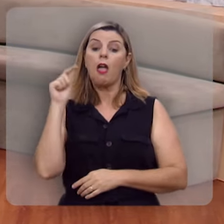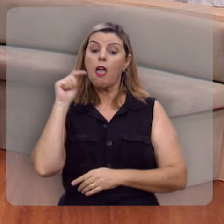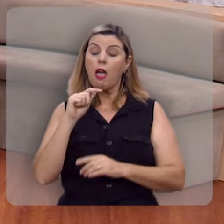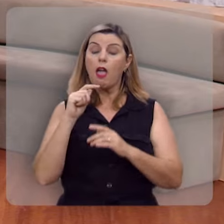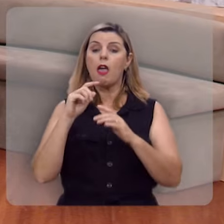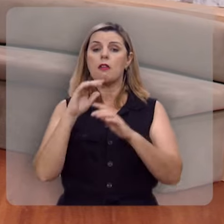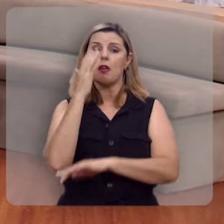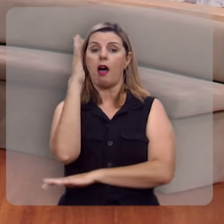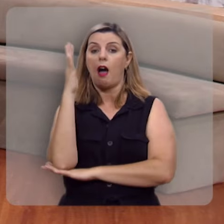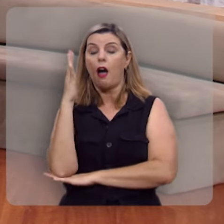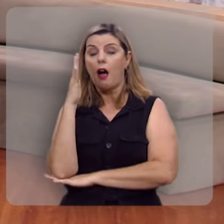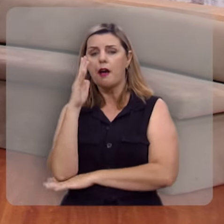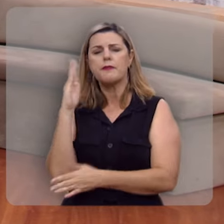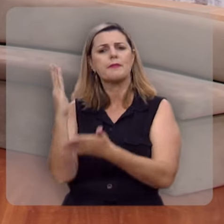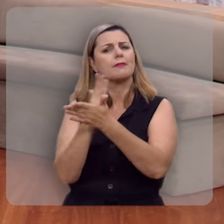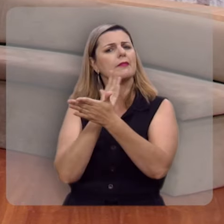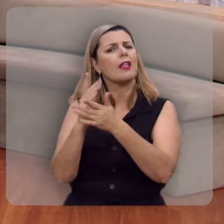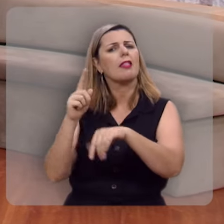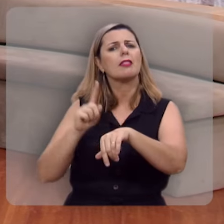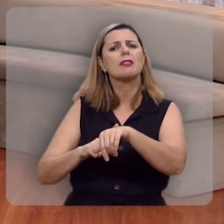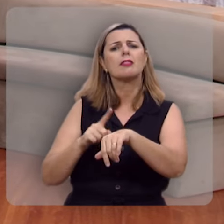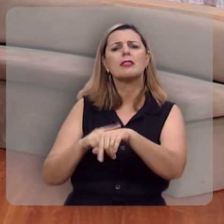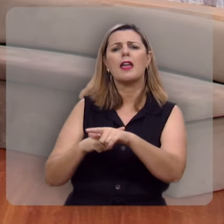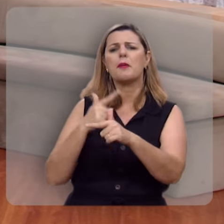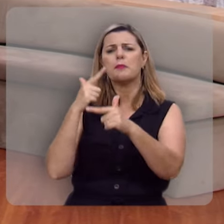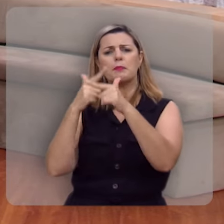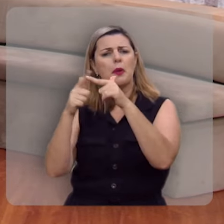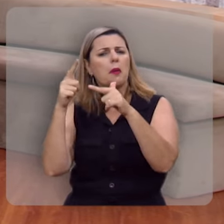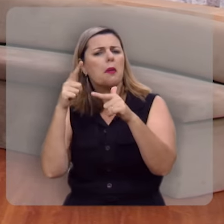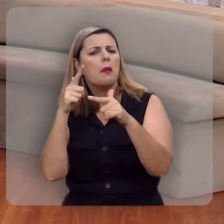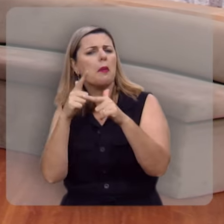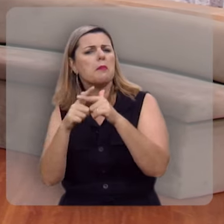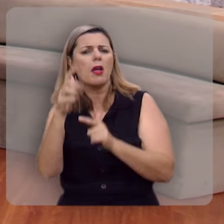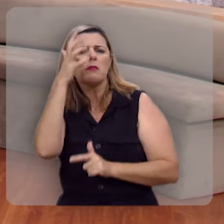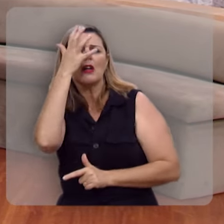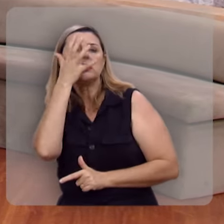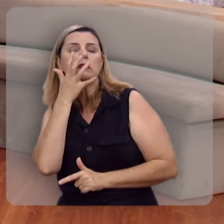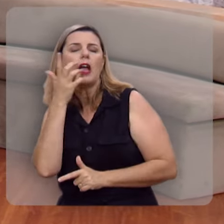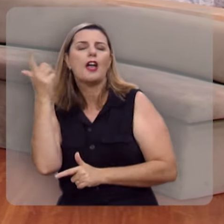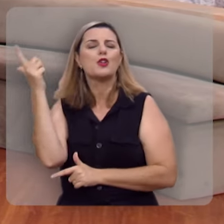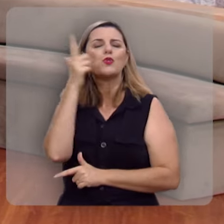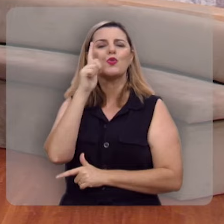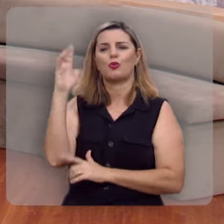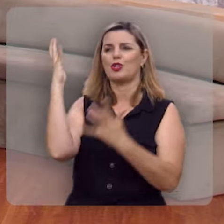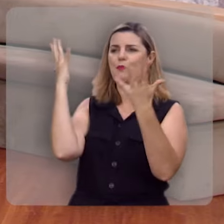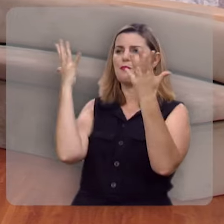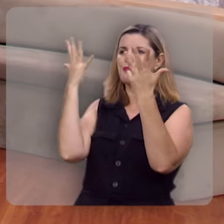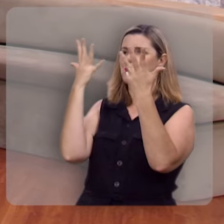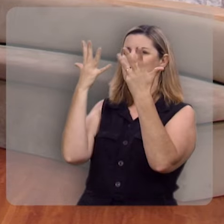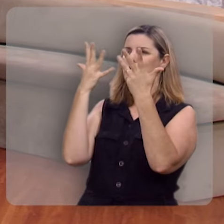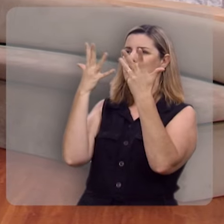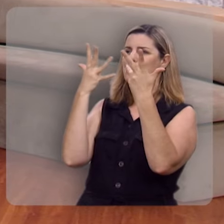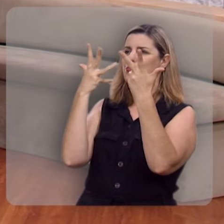Esta árvore mesmo nos períodos de seca severa, mantém sua beleza, sua folha não murcha,